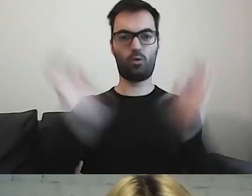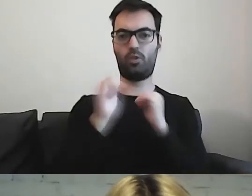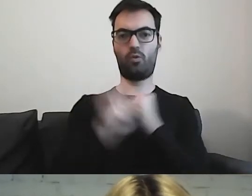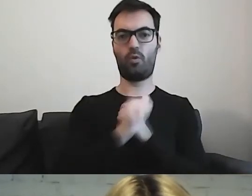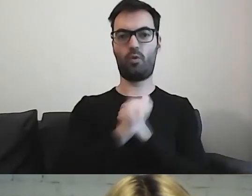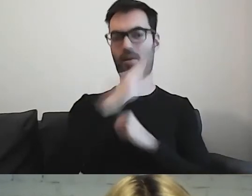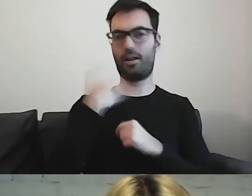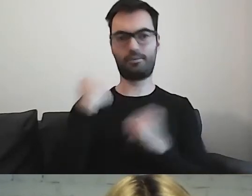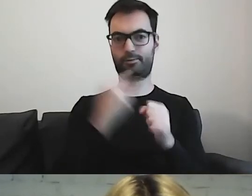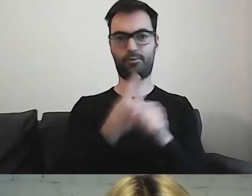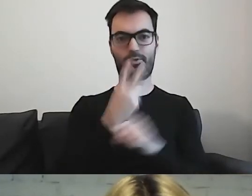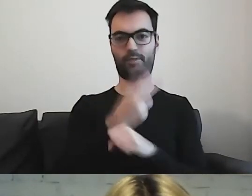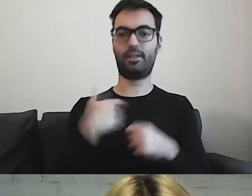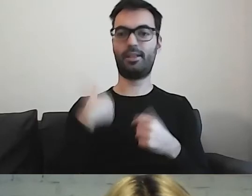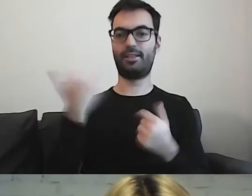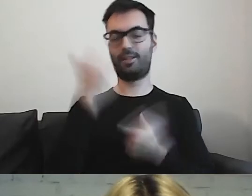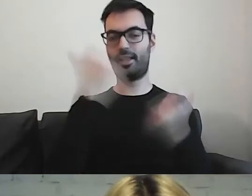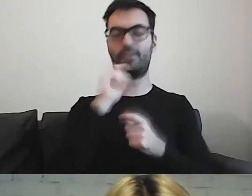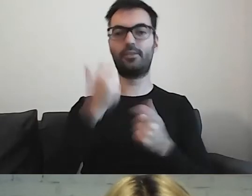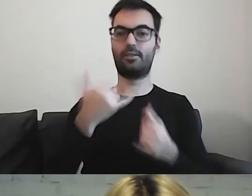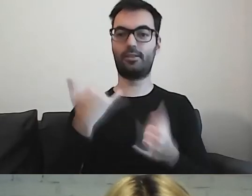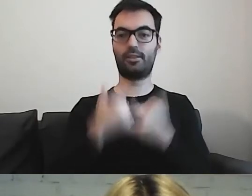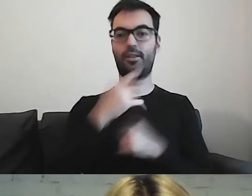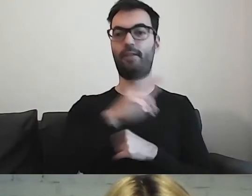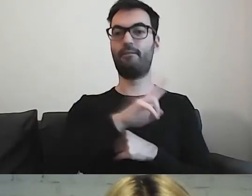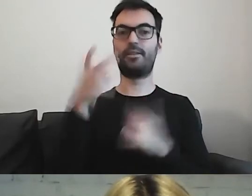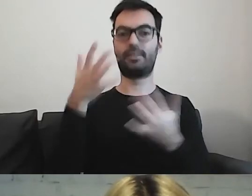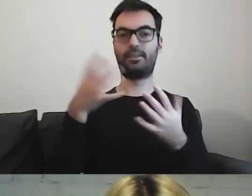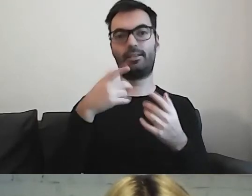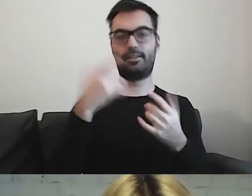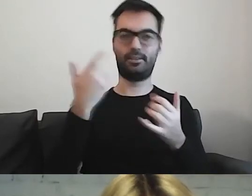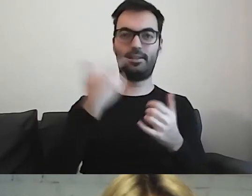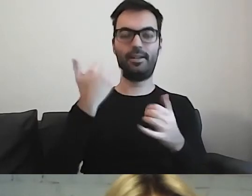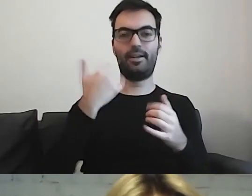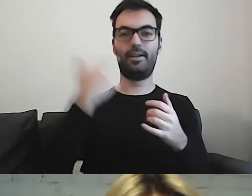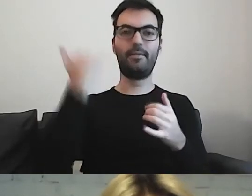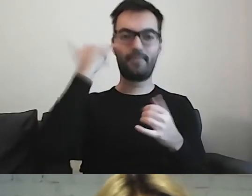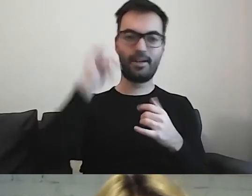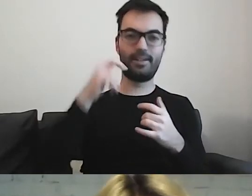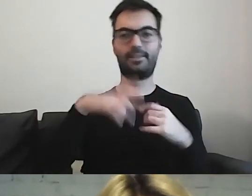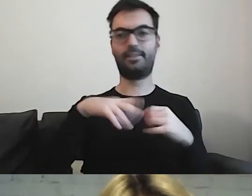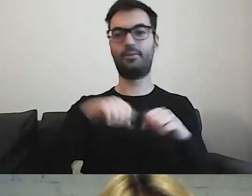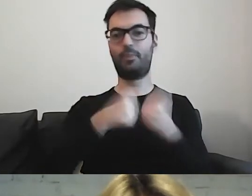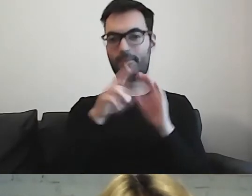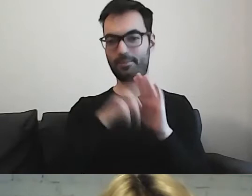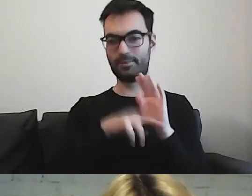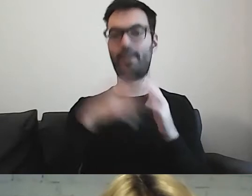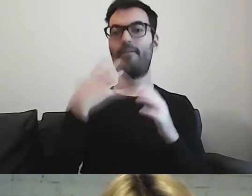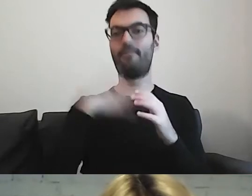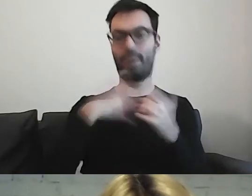Śmieję się zawsze, że jeżeli będą państwo chcieli coś przeskrobać, to zachęcam do tego, aby zrobić to w Anglii.